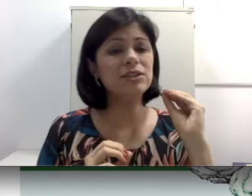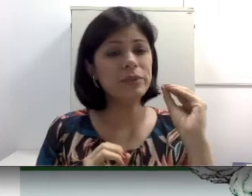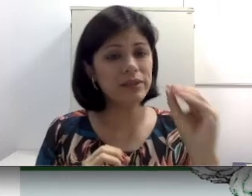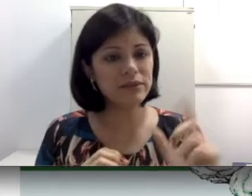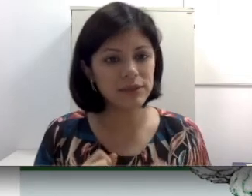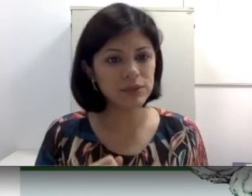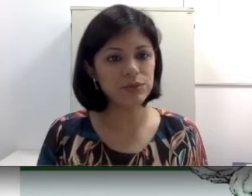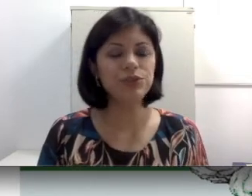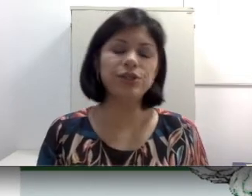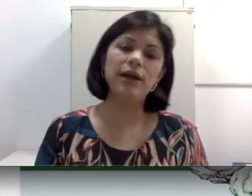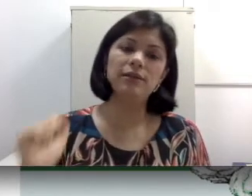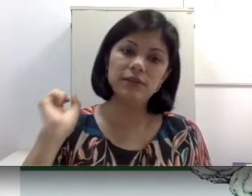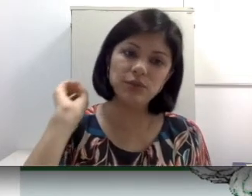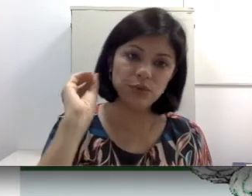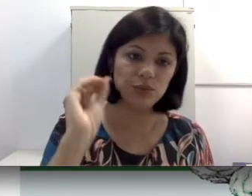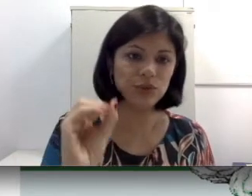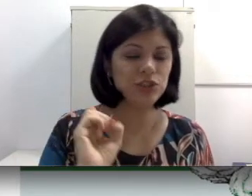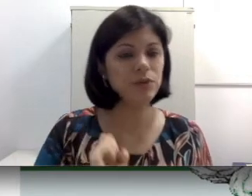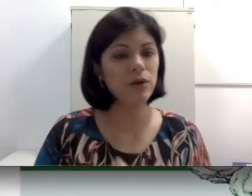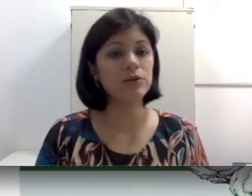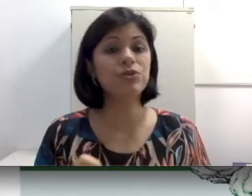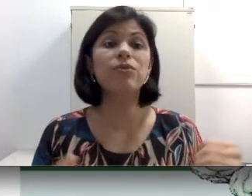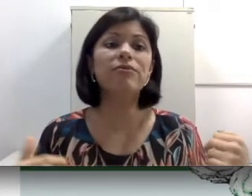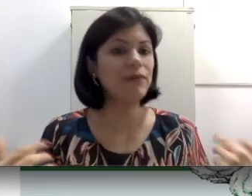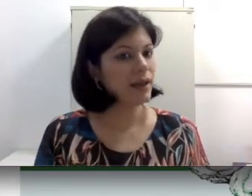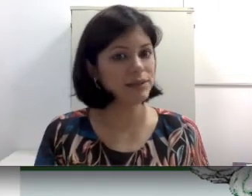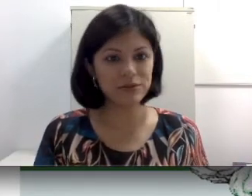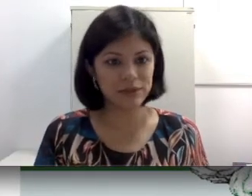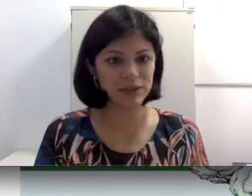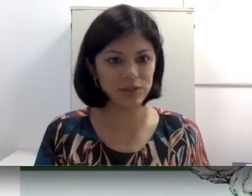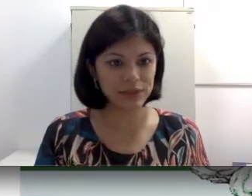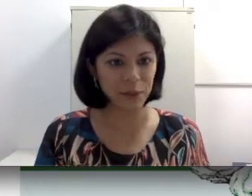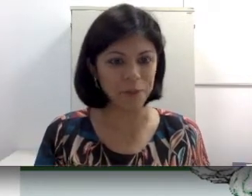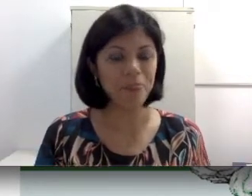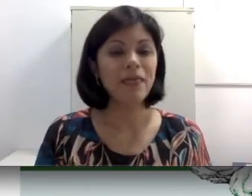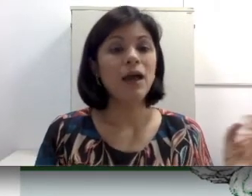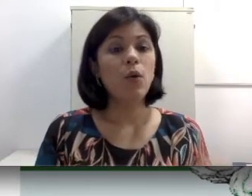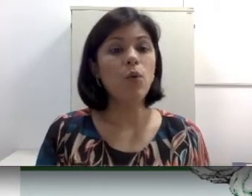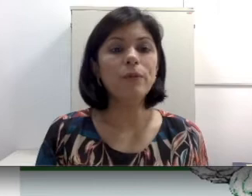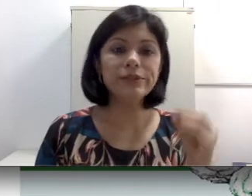intervenção cirúrgica, às vezes uso de antibiótico vai resolver a situação. Um